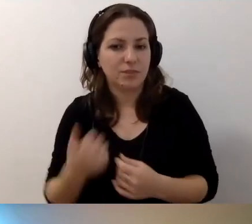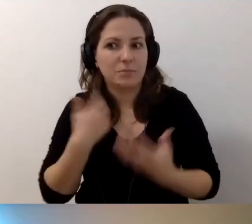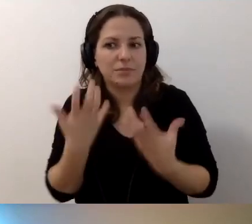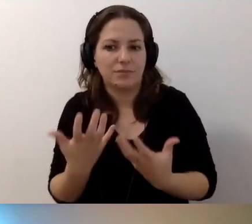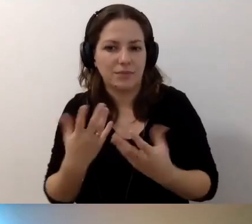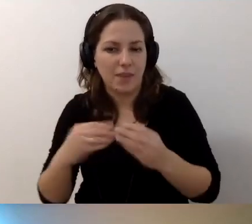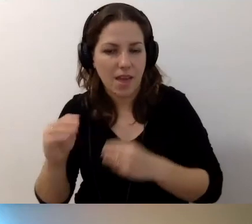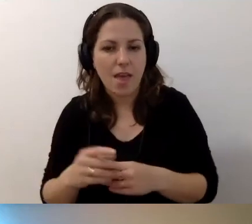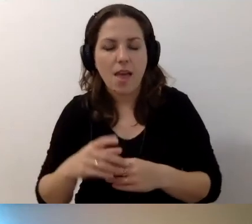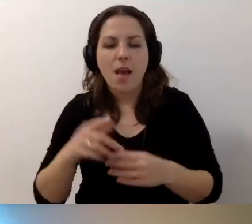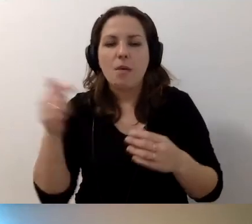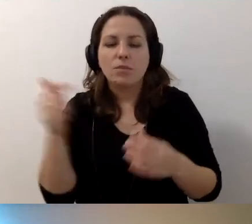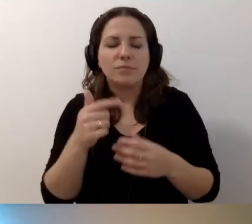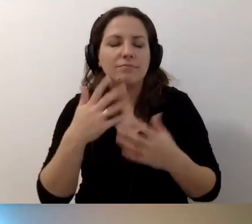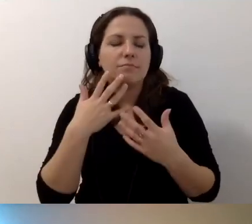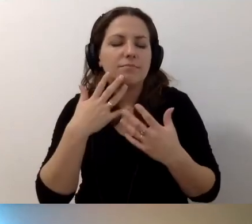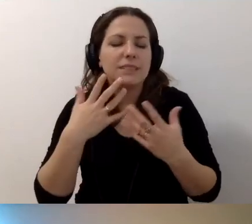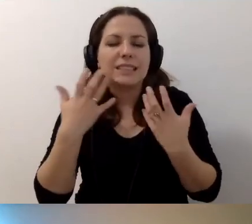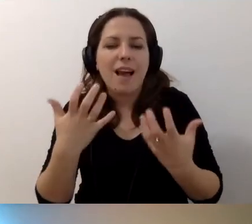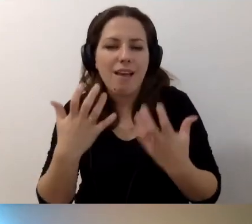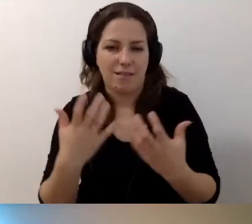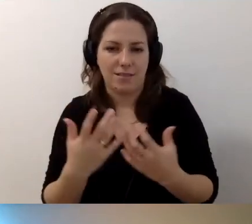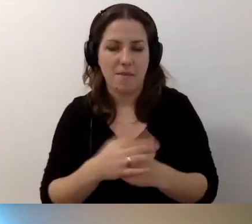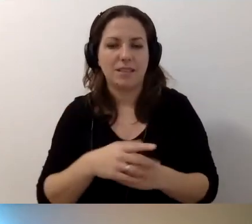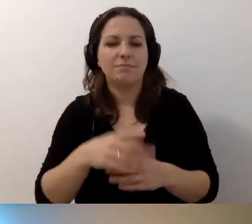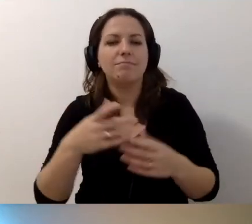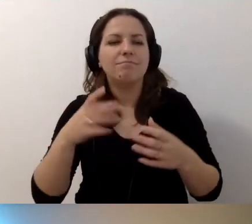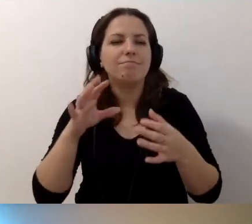Gorąco zachęcamy - zawiązujcie sieci.